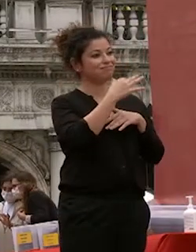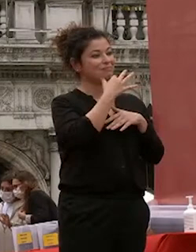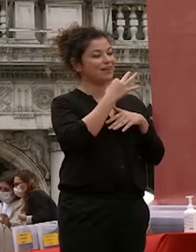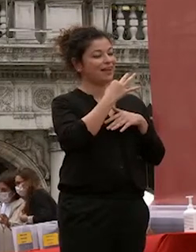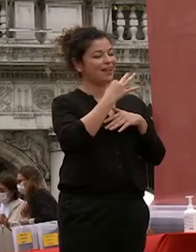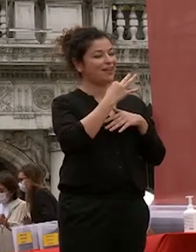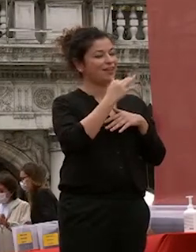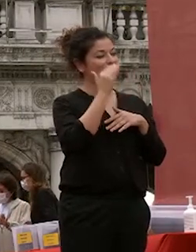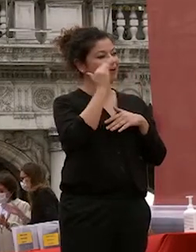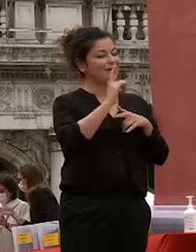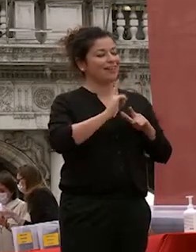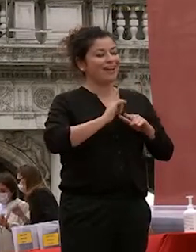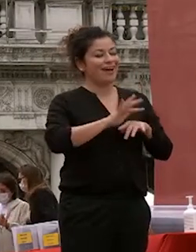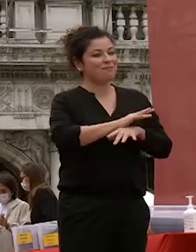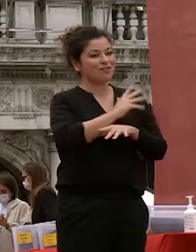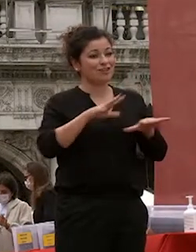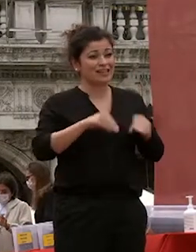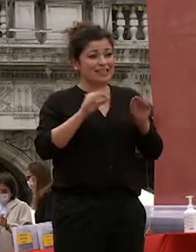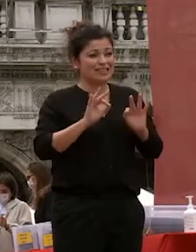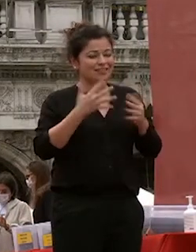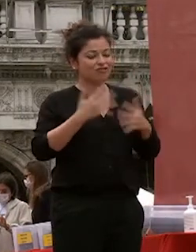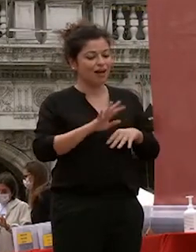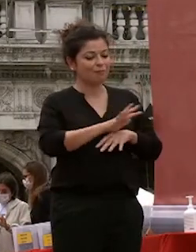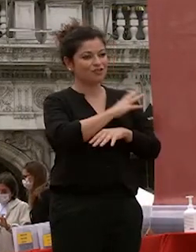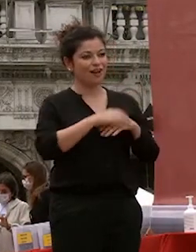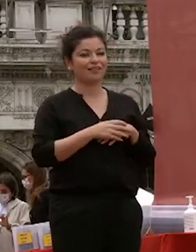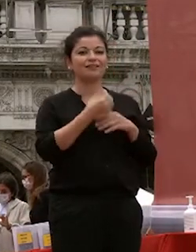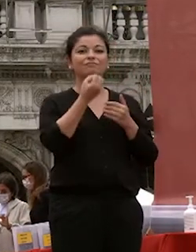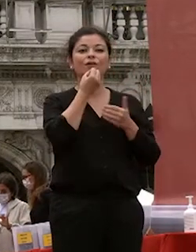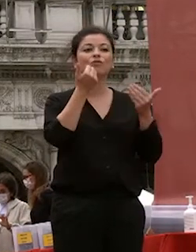ancor prima di iniziare buonasera studentesse e studenti